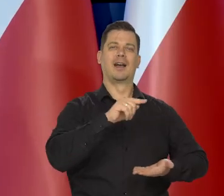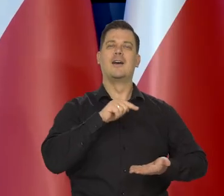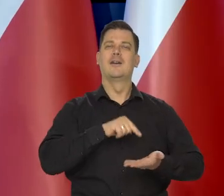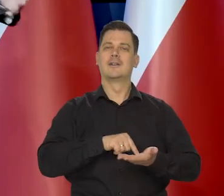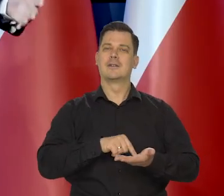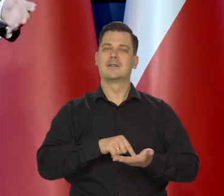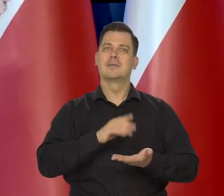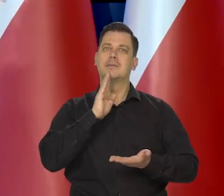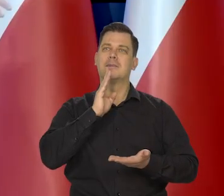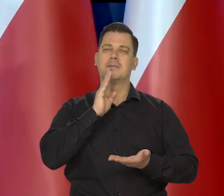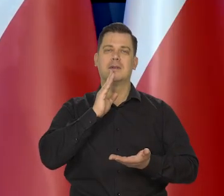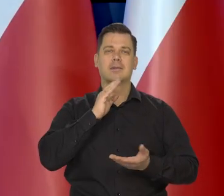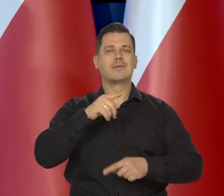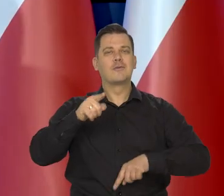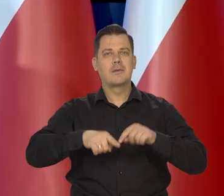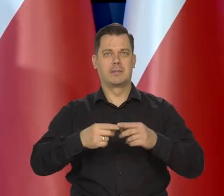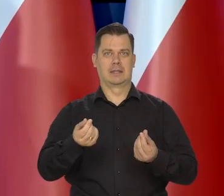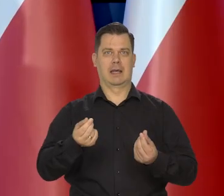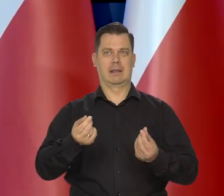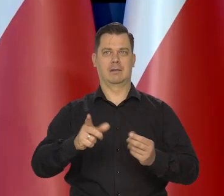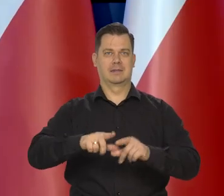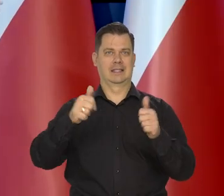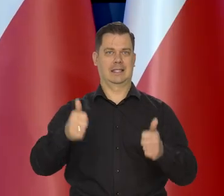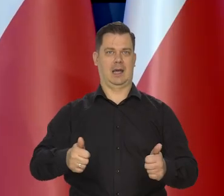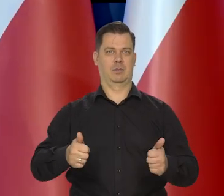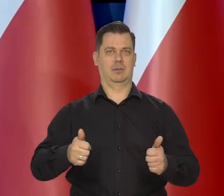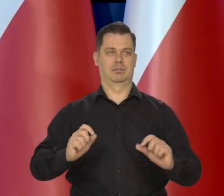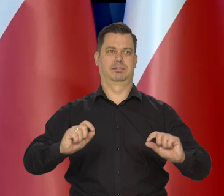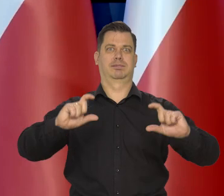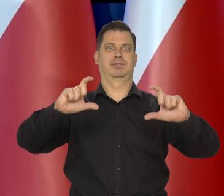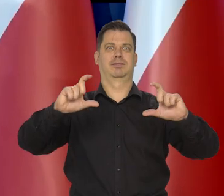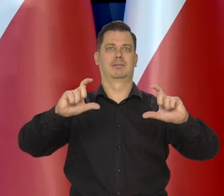ona się wchodzi do cen wszystkich towarów, do kosztów, no i do płac.